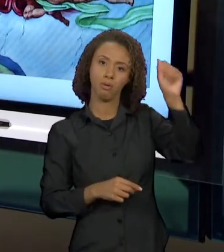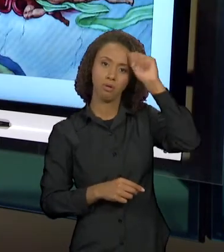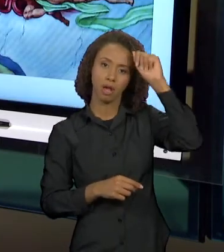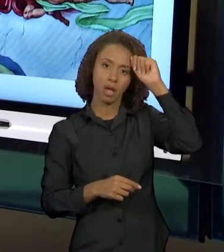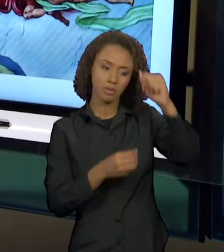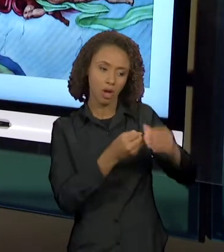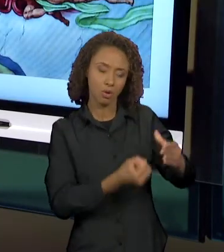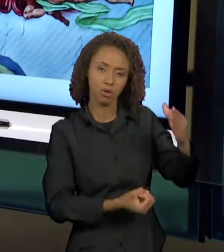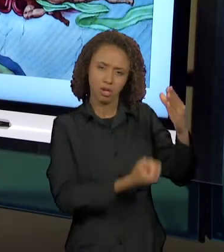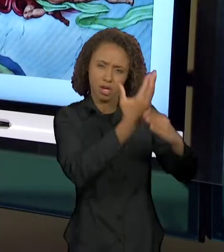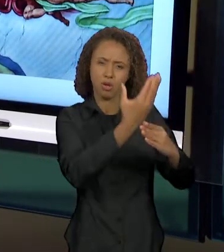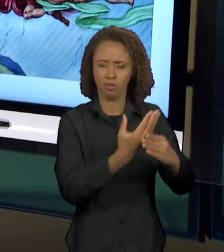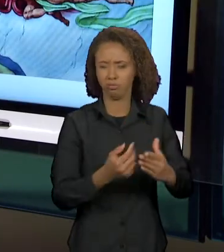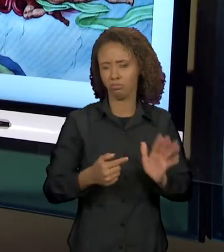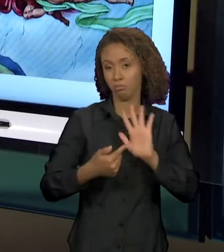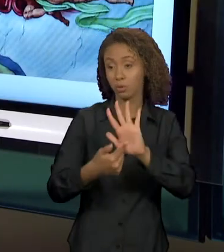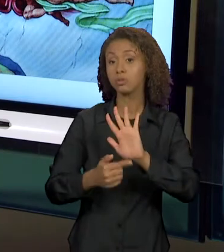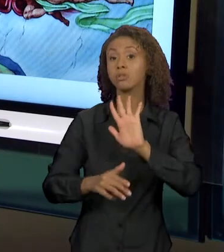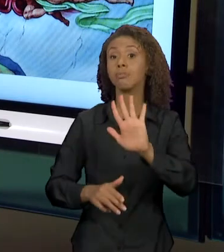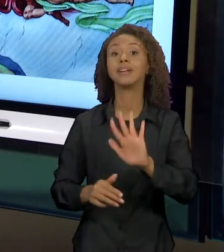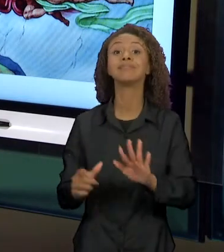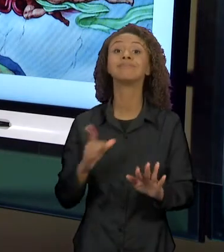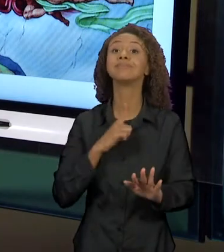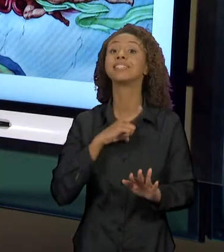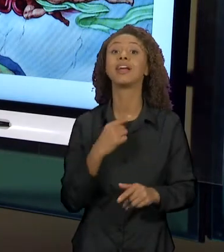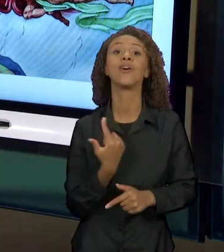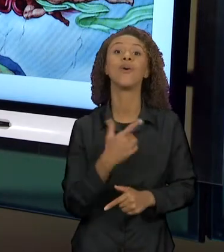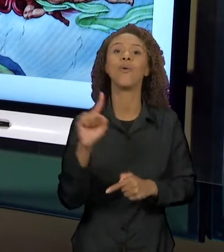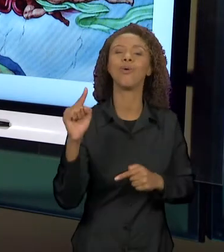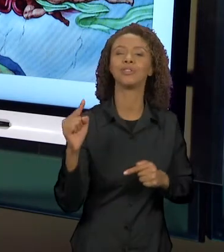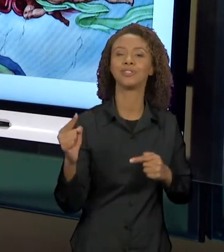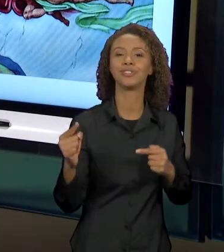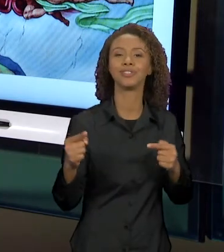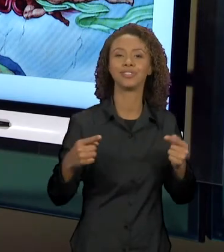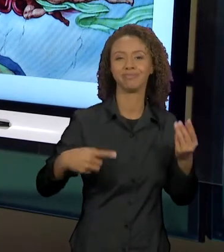UM DIÁLOGO COM A PINTURA, QUE PROMOVE UMA SÁTIRA